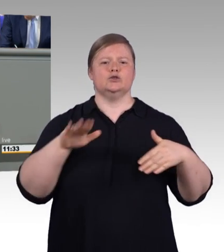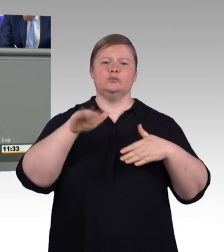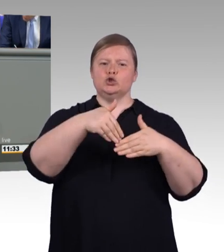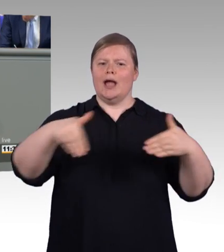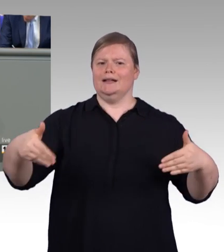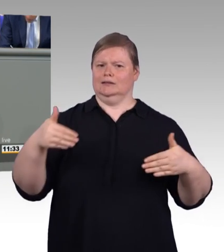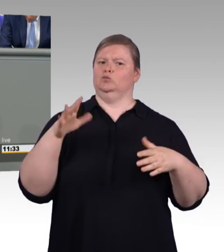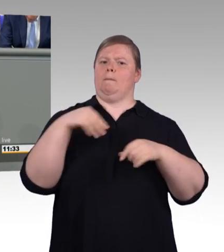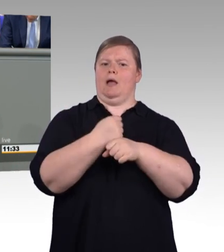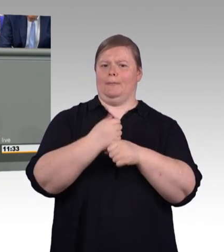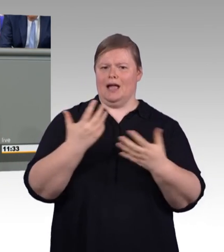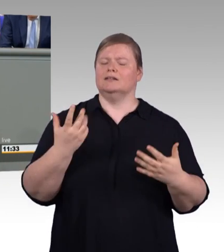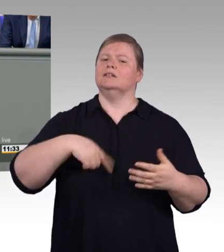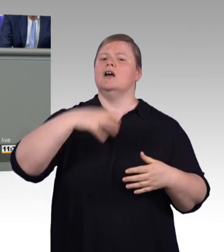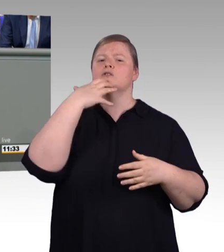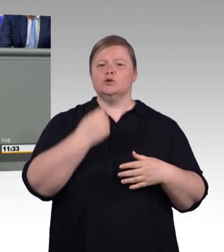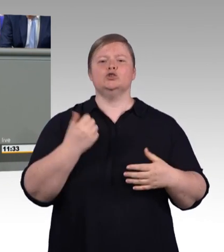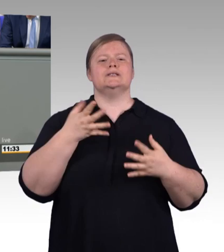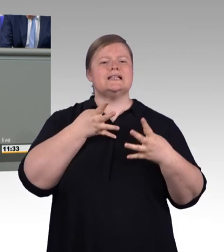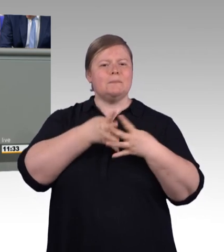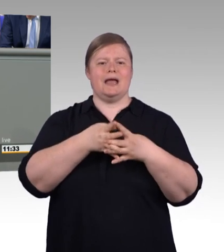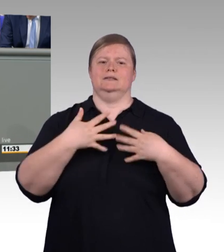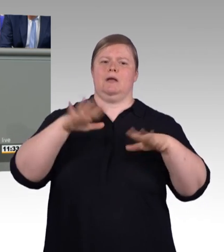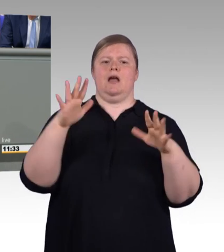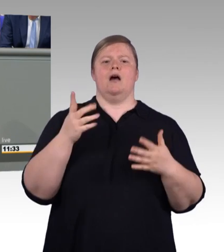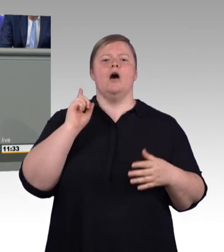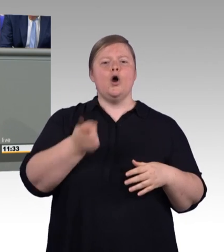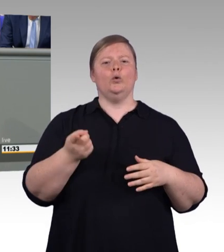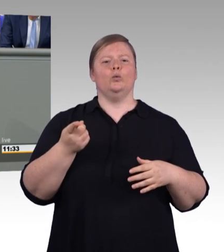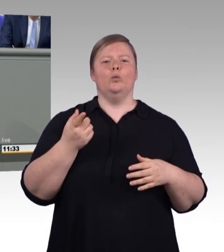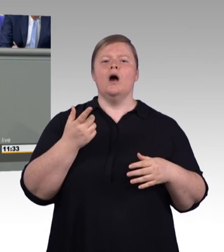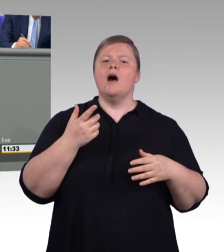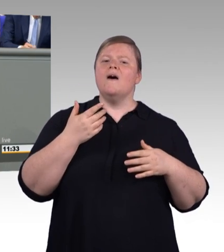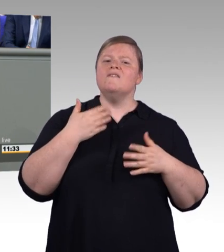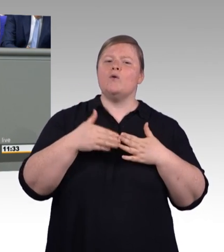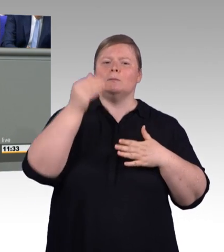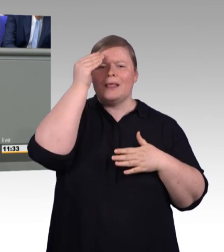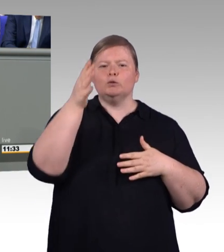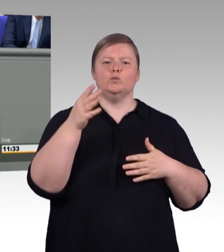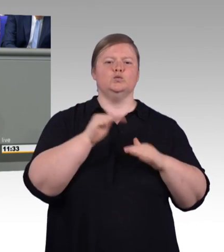im Wert mit der Ausbildung an den Universitäten. Und auch im Ausland werden die neuen Bezeichnungen